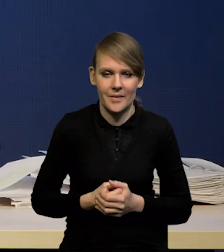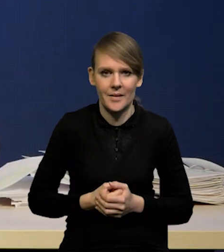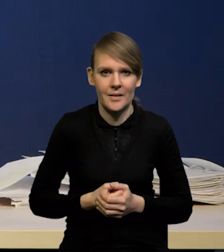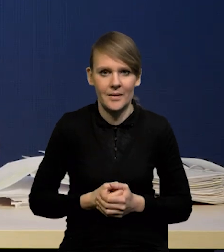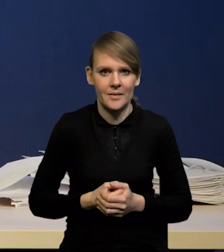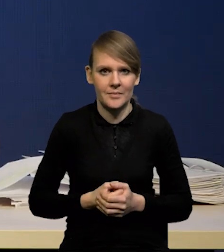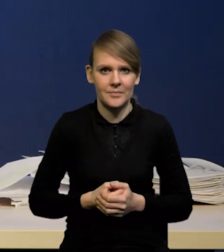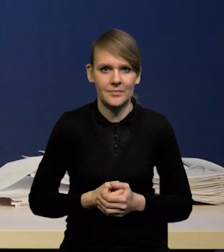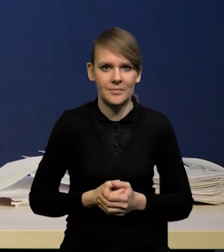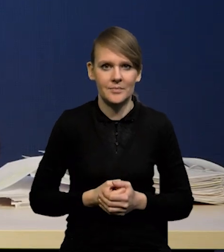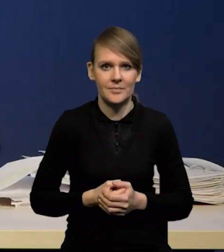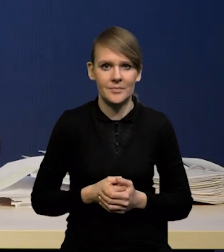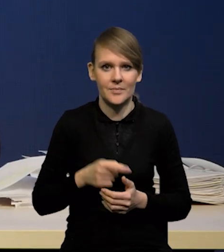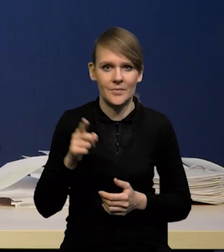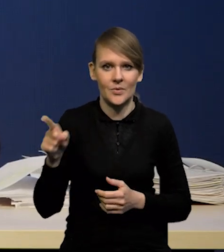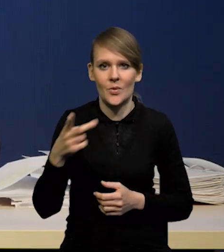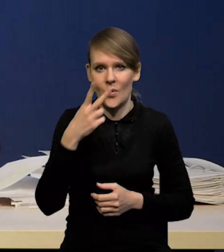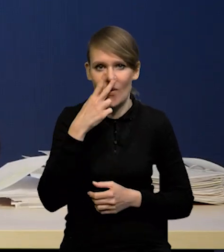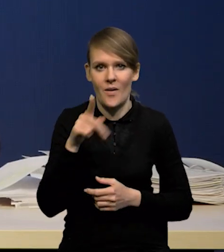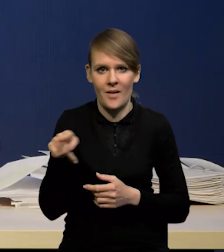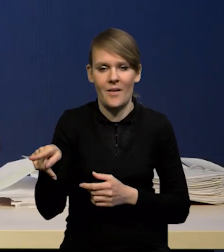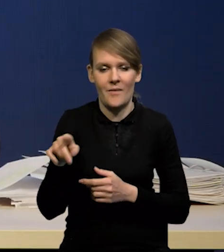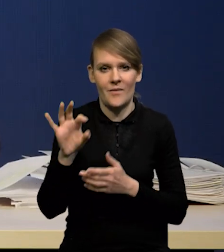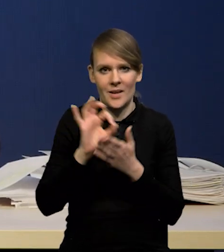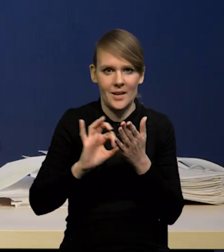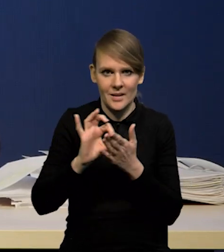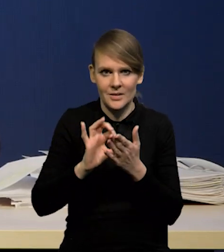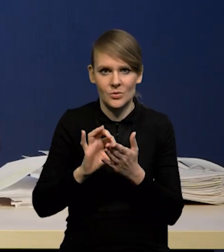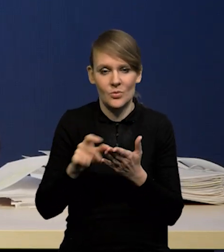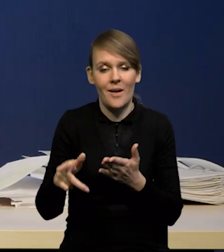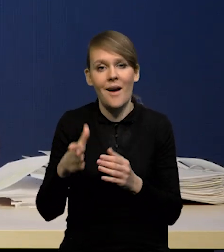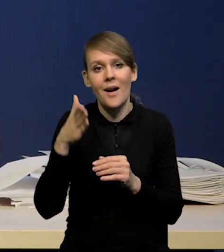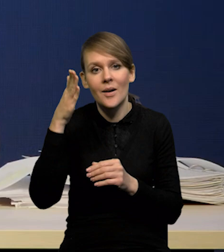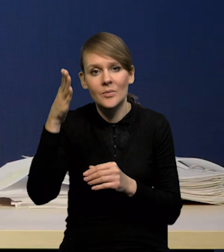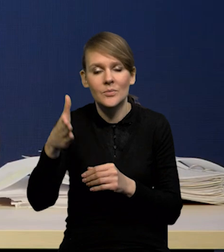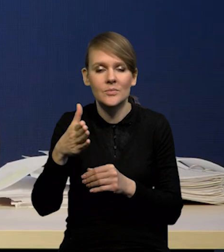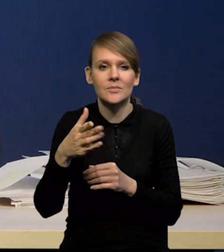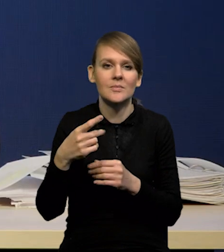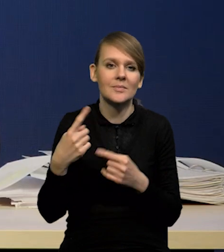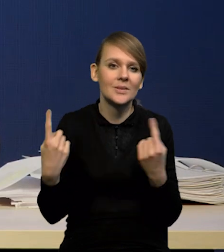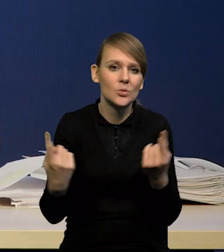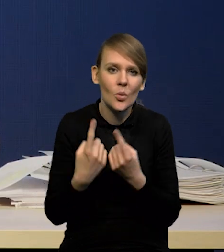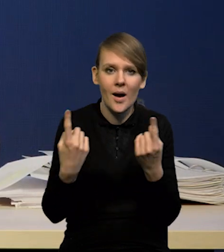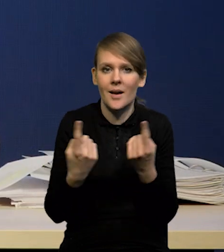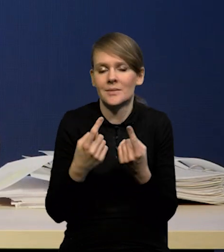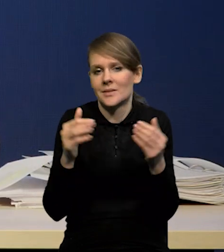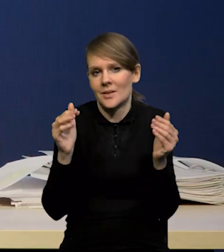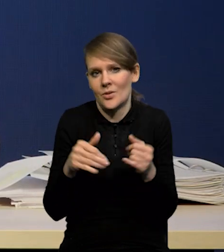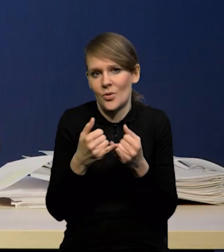odzwierciedlone w tym wykresie wachlarzowym. W związku z tym tych ścieżek przyszłych stóp można sobie wyobrazić wiele.